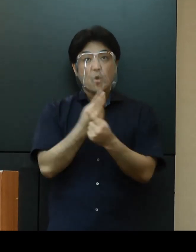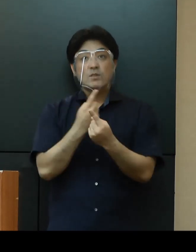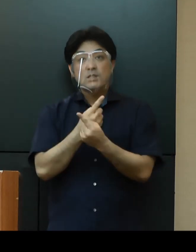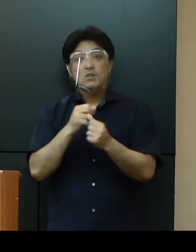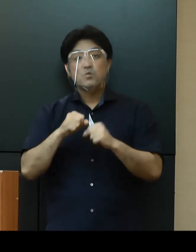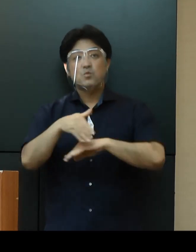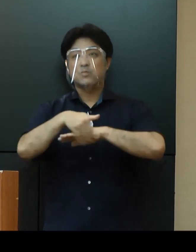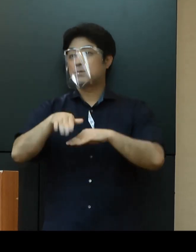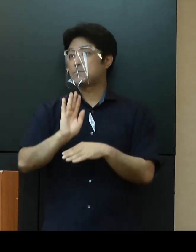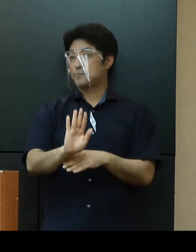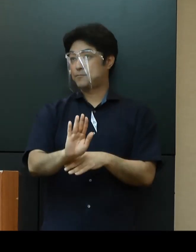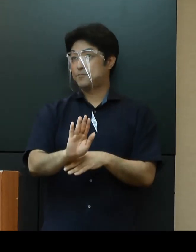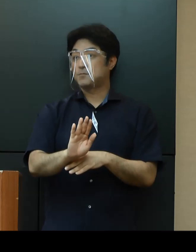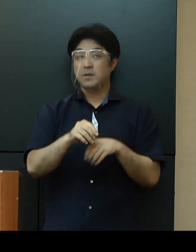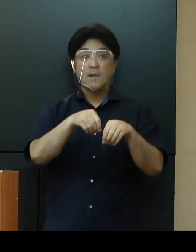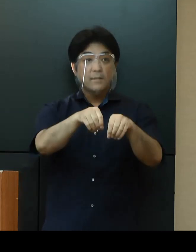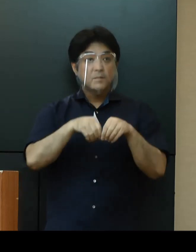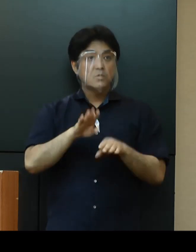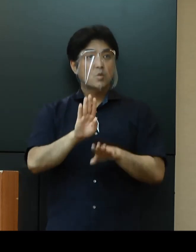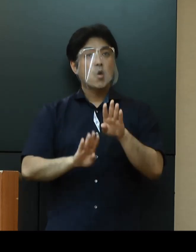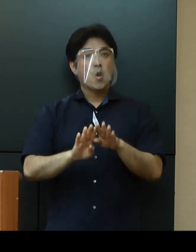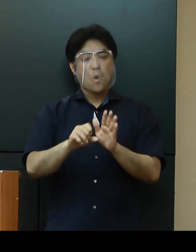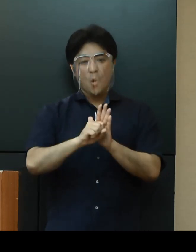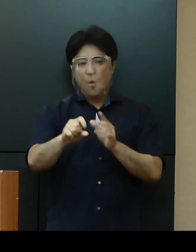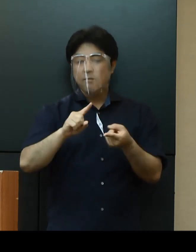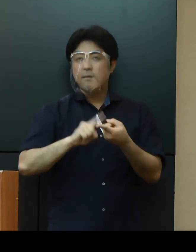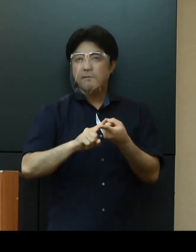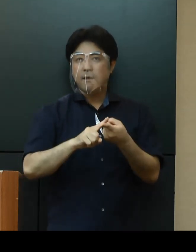感染状況に応じた効果的な対策を講じることにより